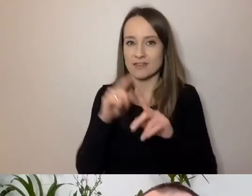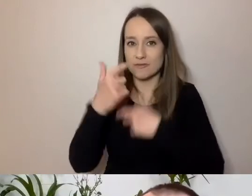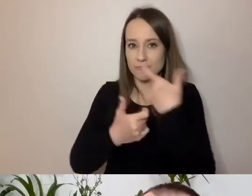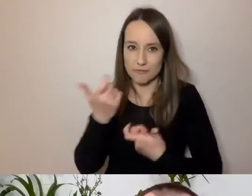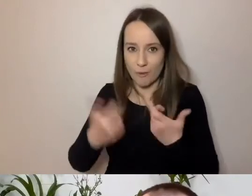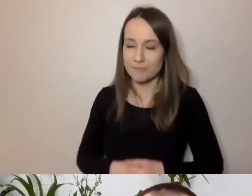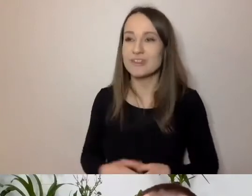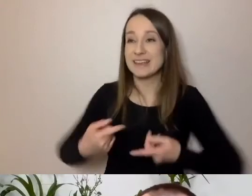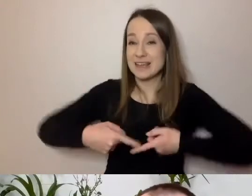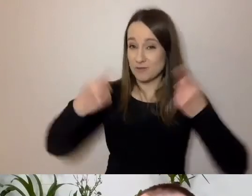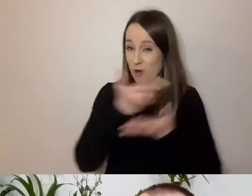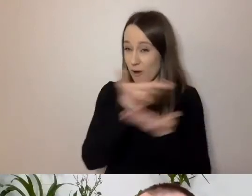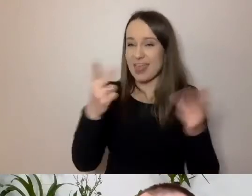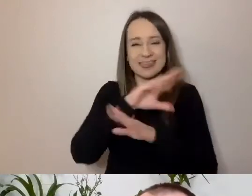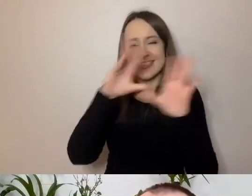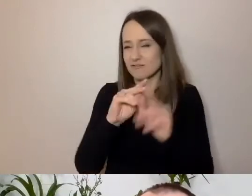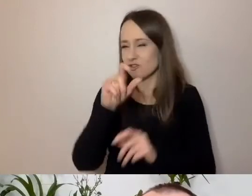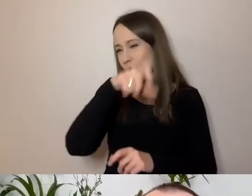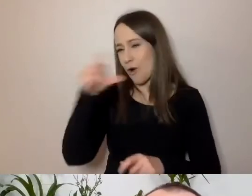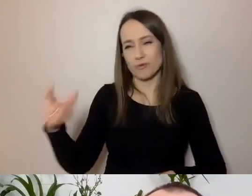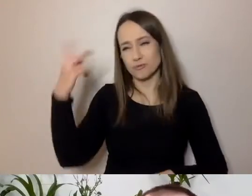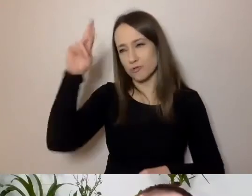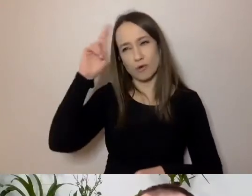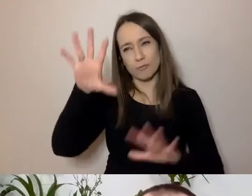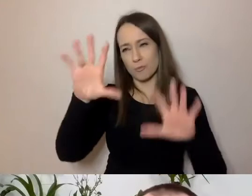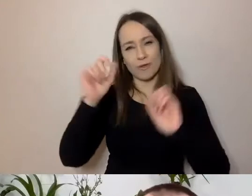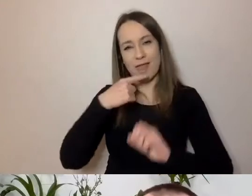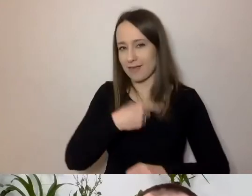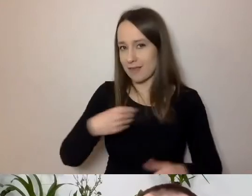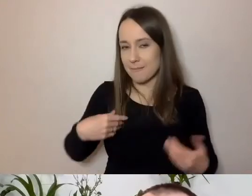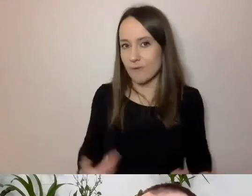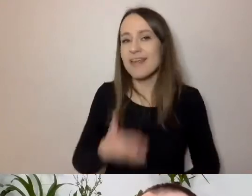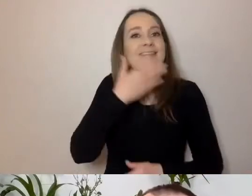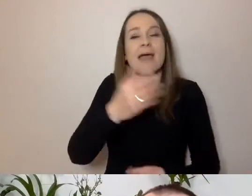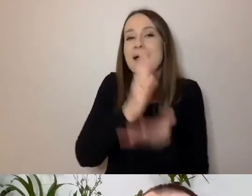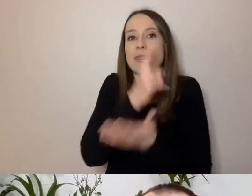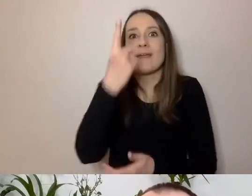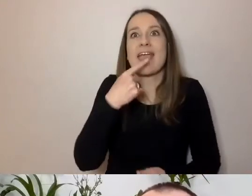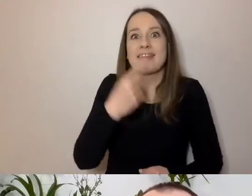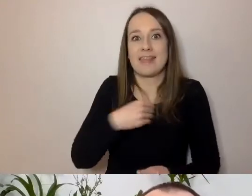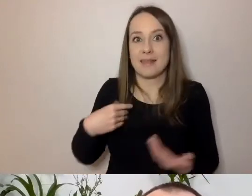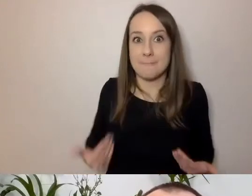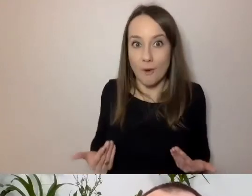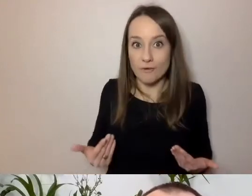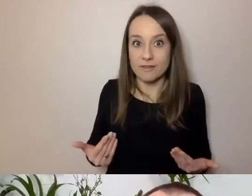że nie wszyscy w Polsce rozumieją po polsku. Że nie ma jednego języka polskiego. Na tym w dużym stopniu polega problem.